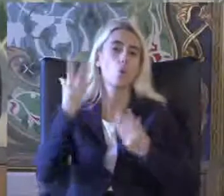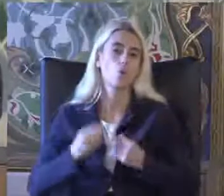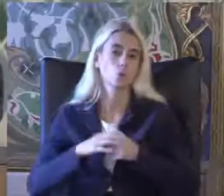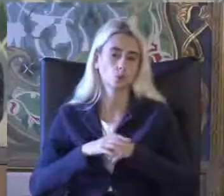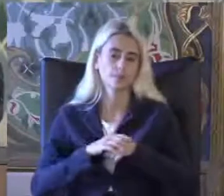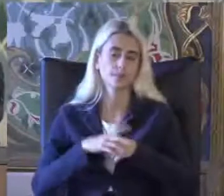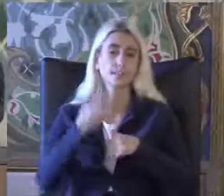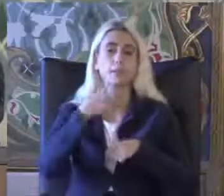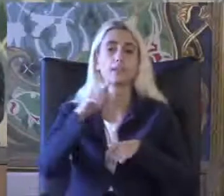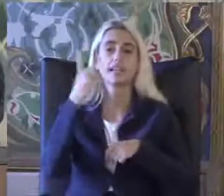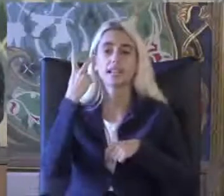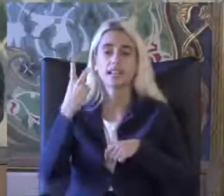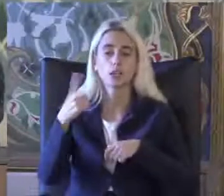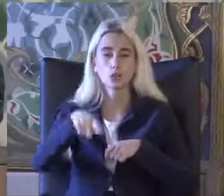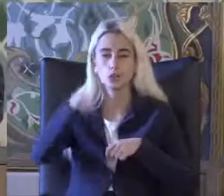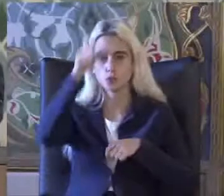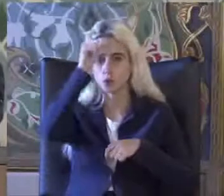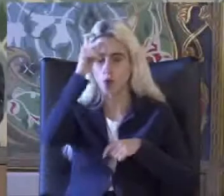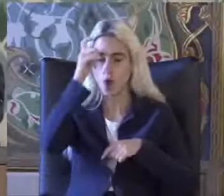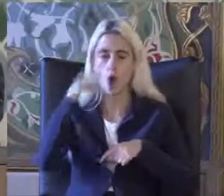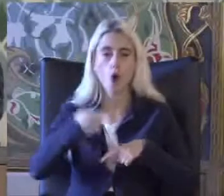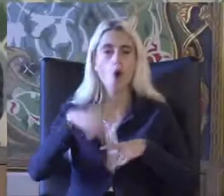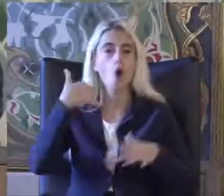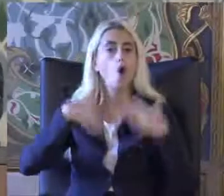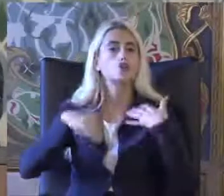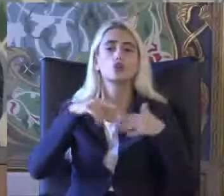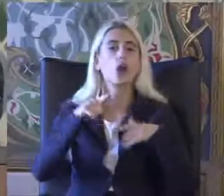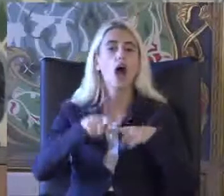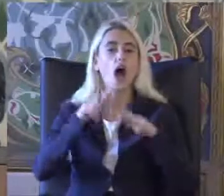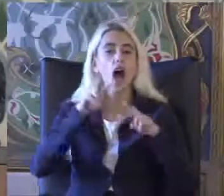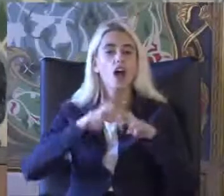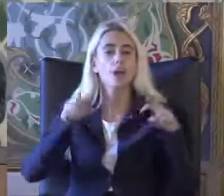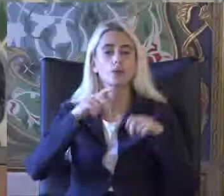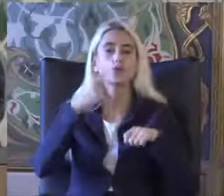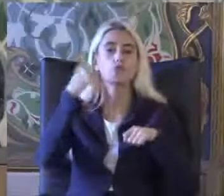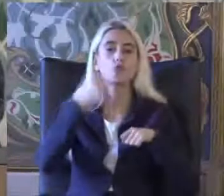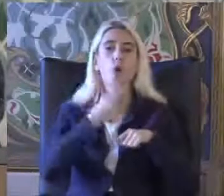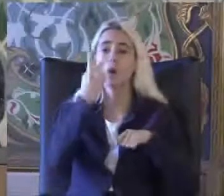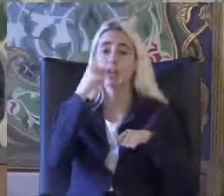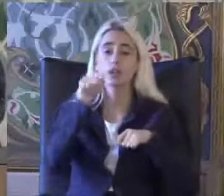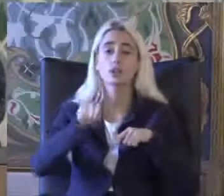2002 Türkiye özürlüler araştırması Yüzde on 2.29